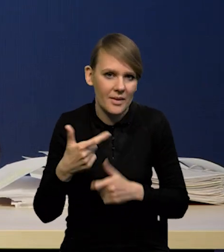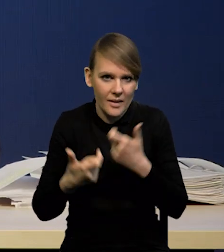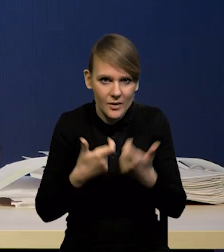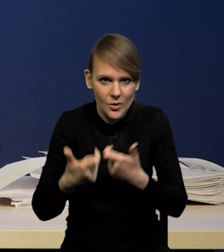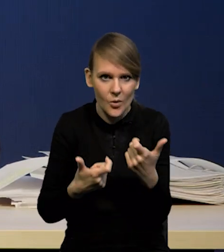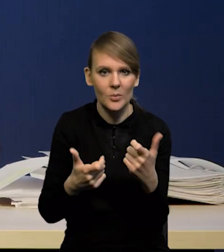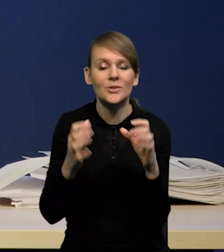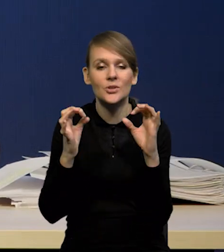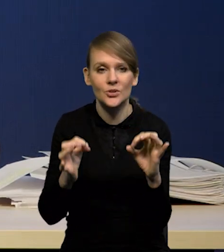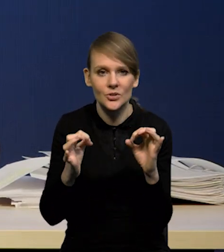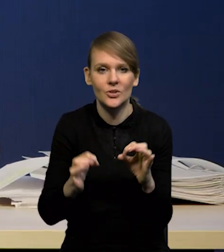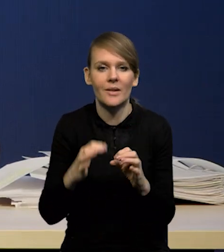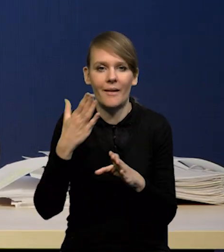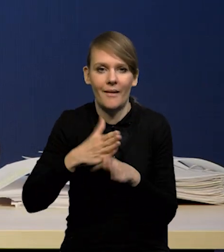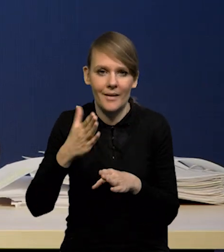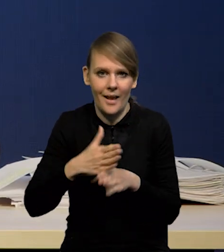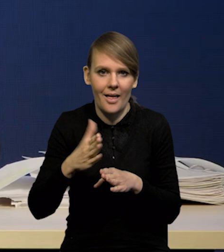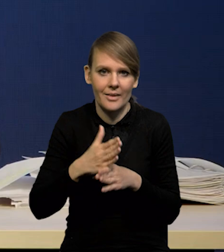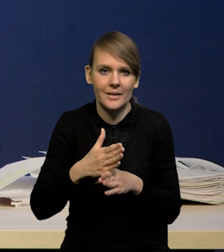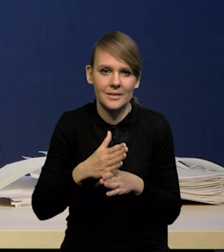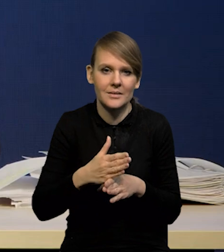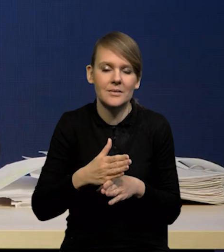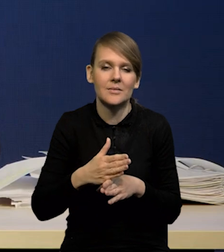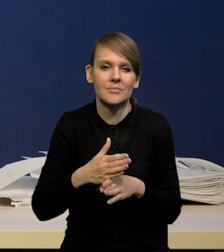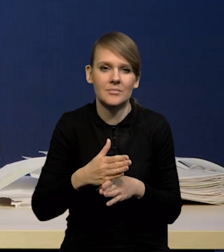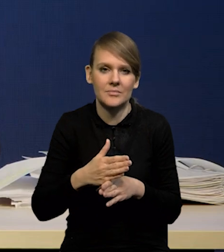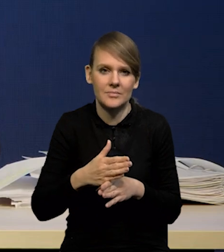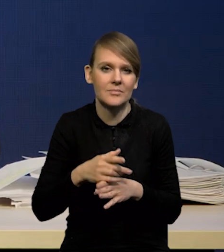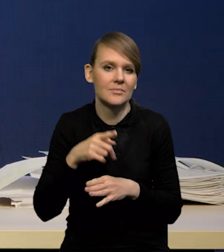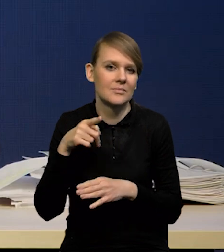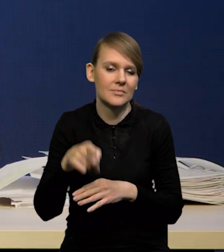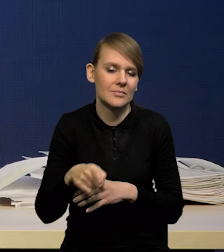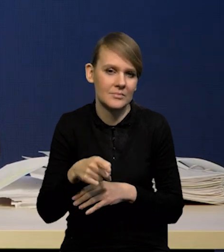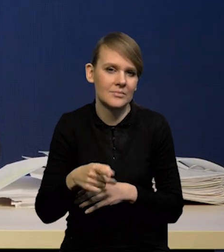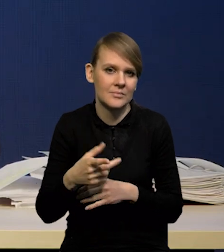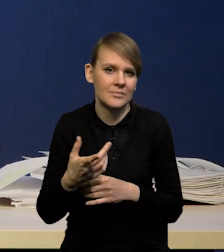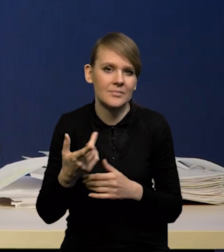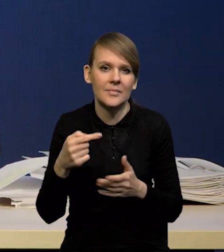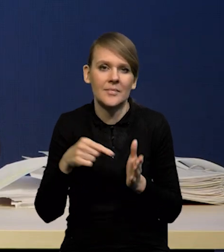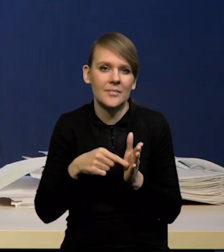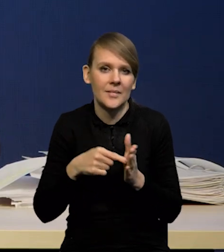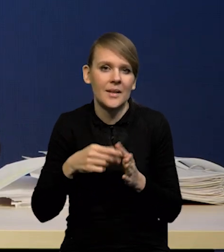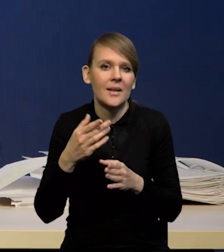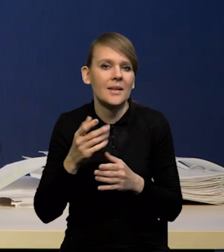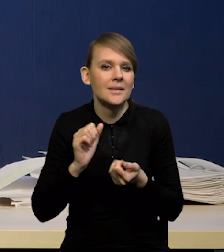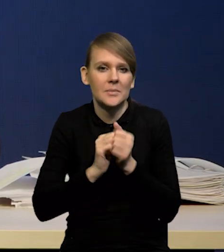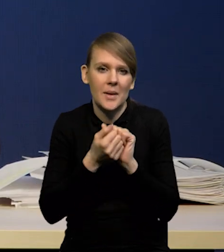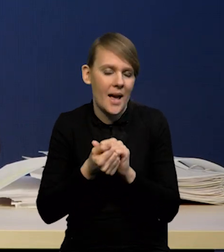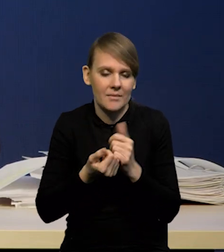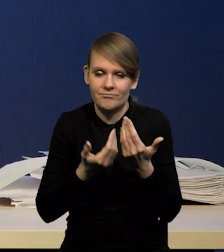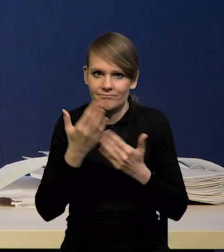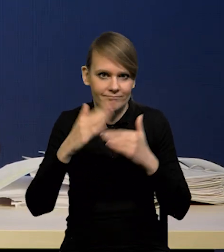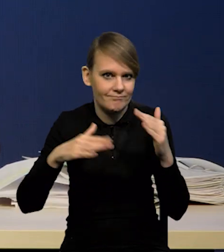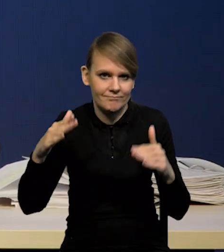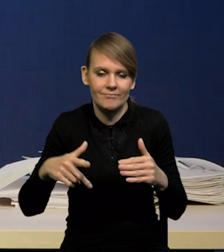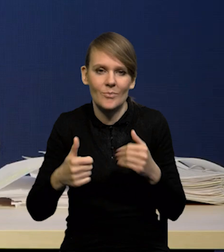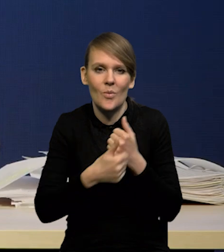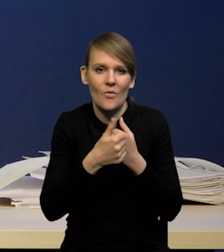Obecnie kredyt praktycznie jest bardzo mocno... Dynamika kredytu jest bardzo mocno zduszona przez politykę pieniężną,